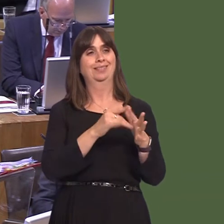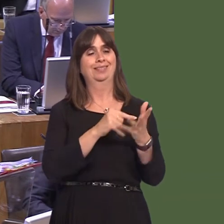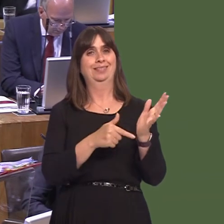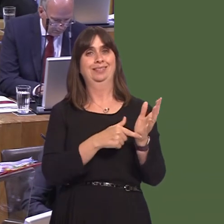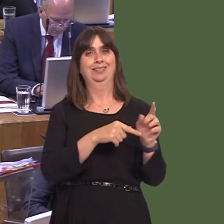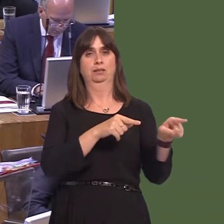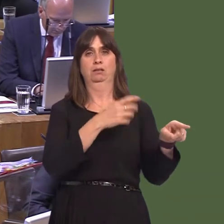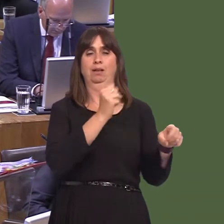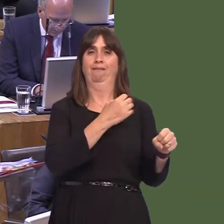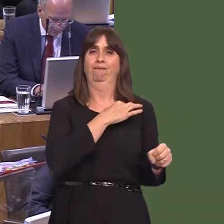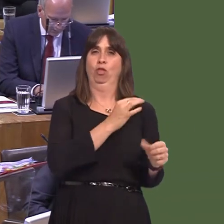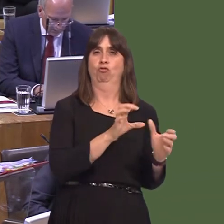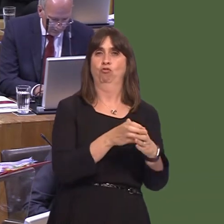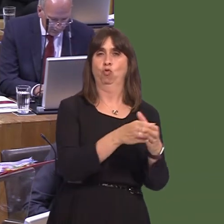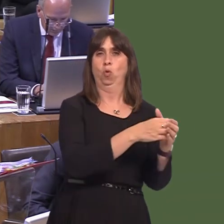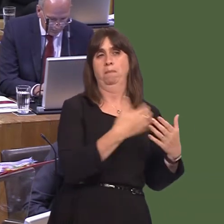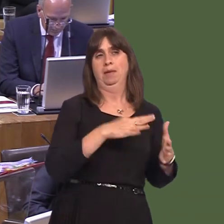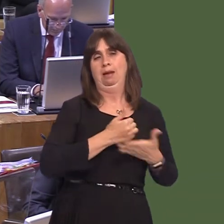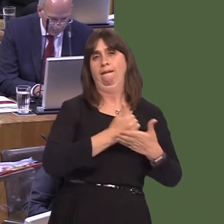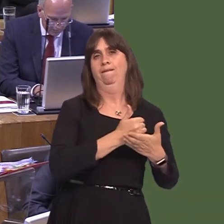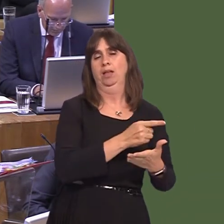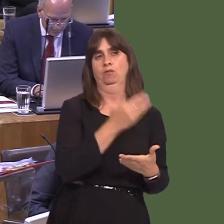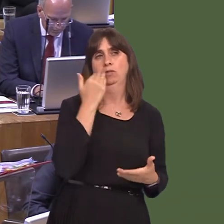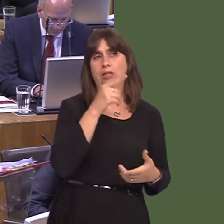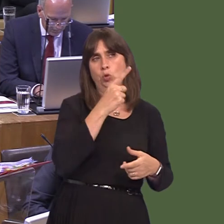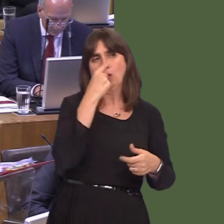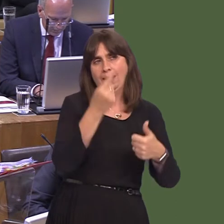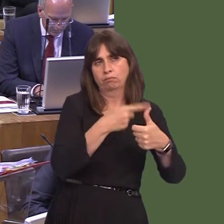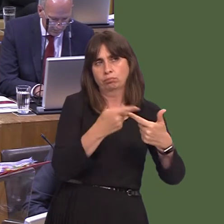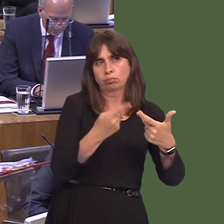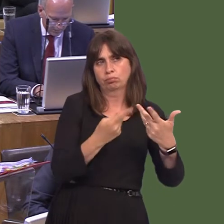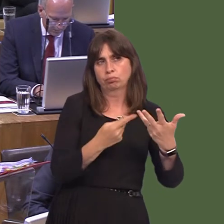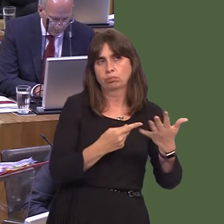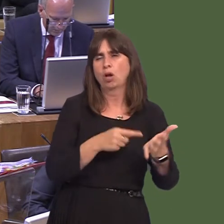groups, and that advises them on action that they can take. And local authorities, of course,